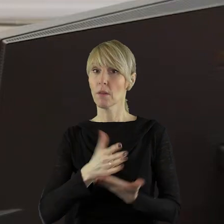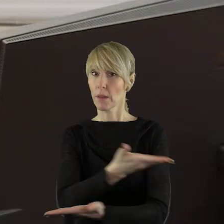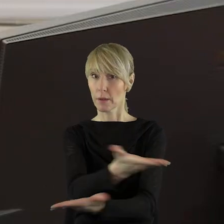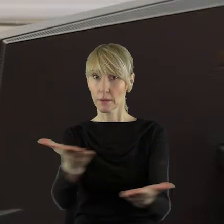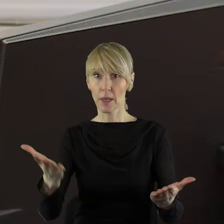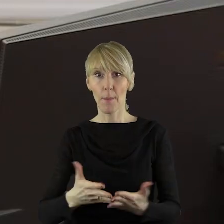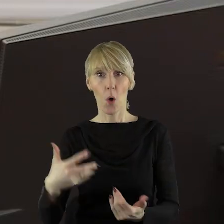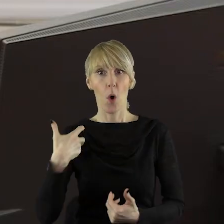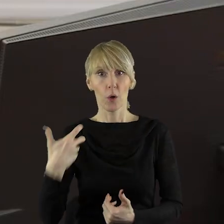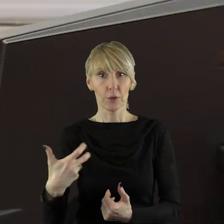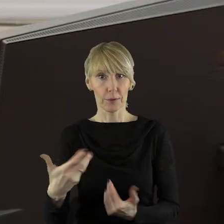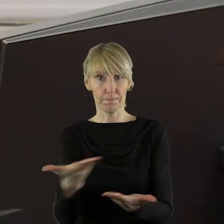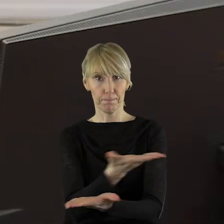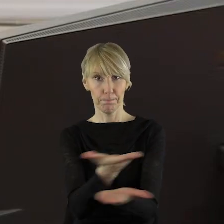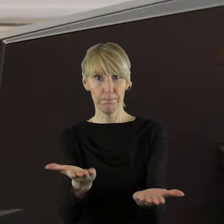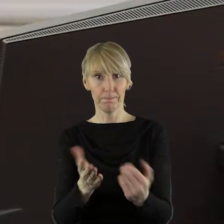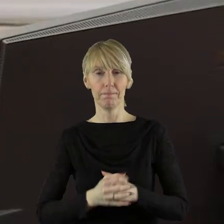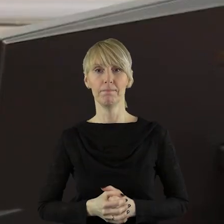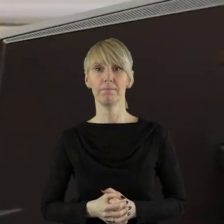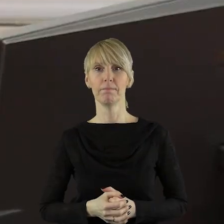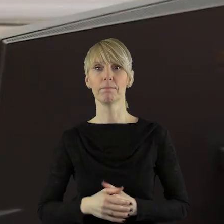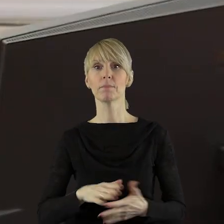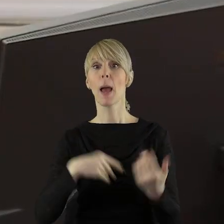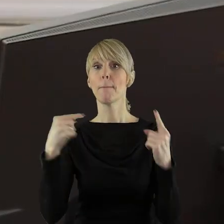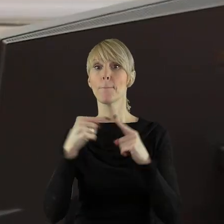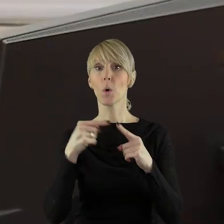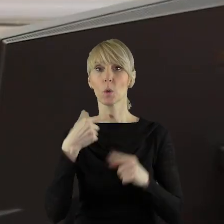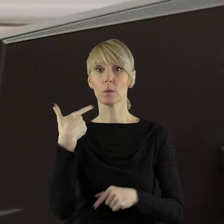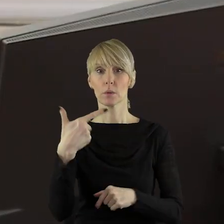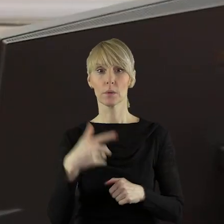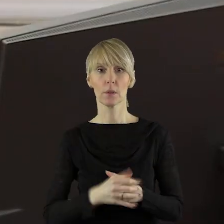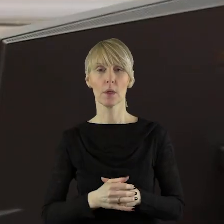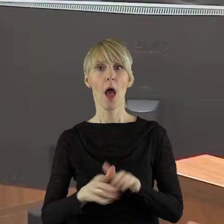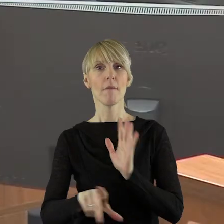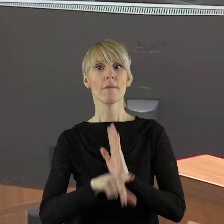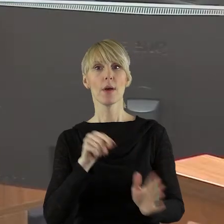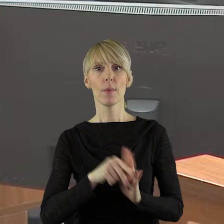dzisiaj na sesję. Szanowni państwo, przechodzimy do punktu 2 to jest wybór Komisji